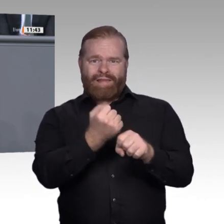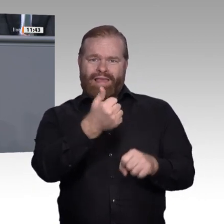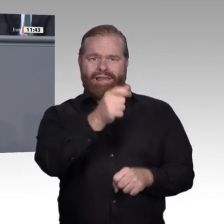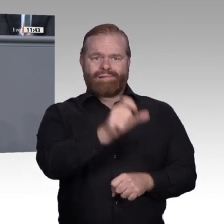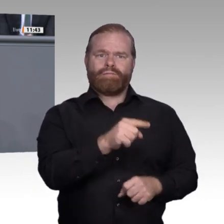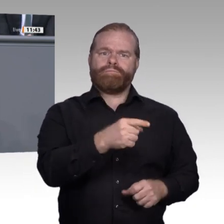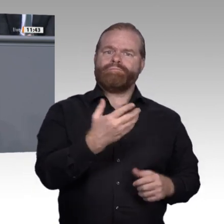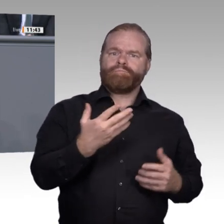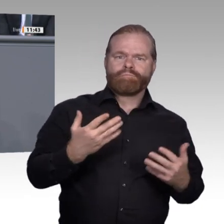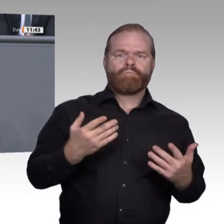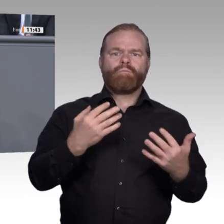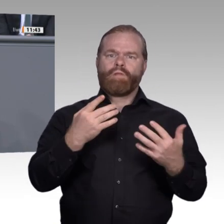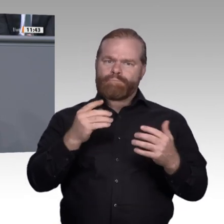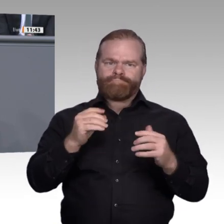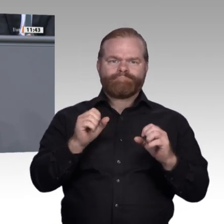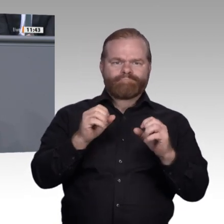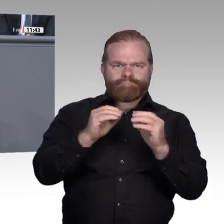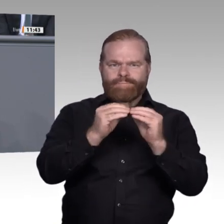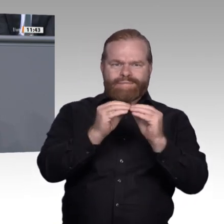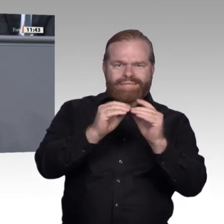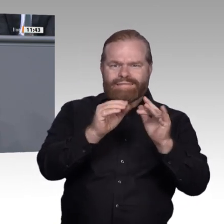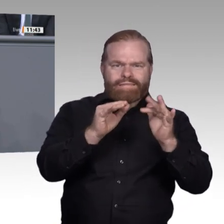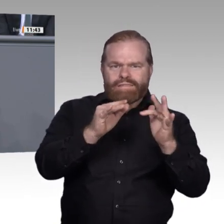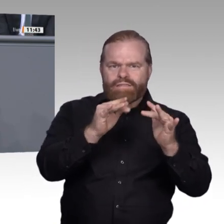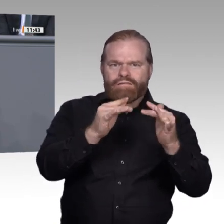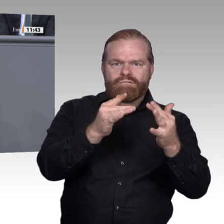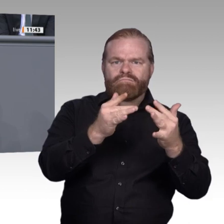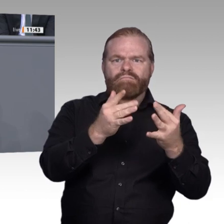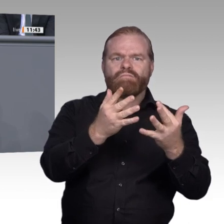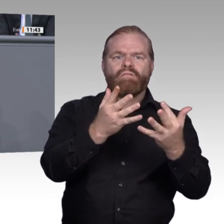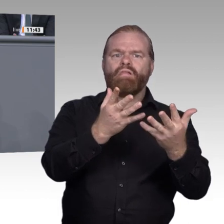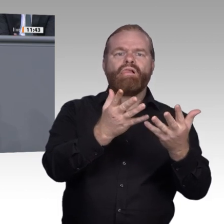ist uns wichtig. Überbürokratisierung und Überregulierung sind Hemmnisse, die